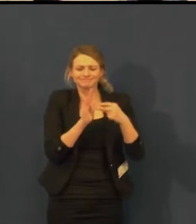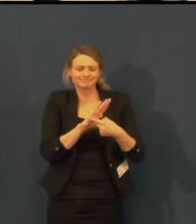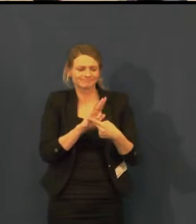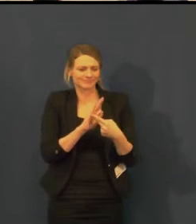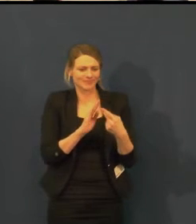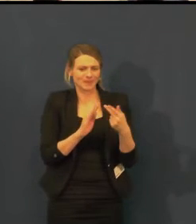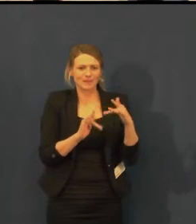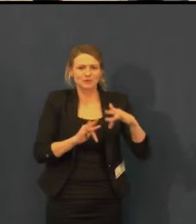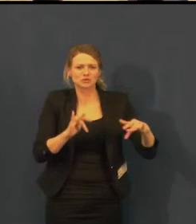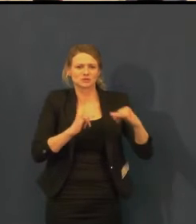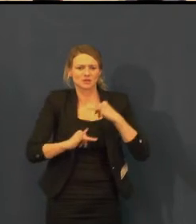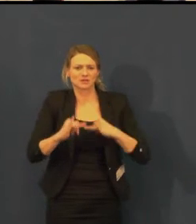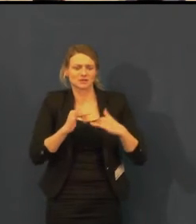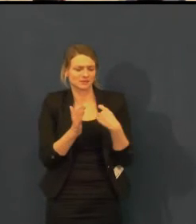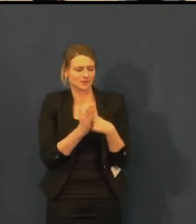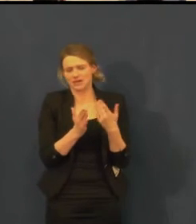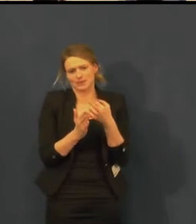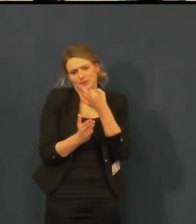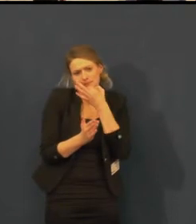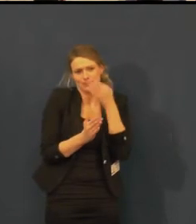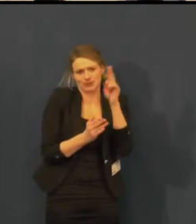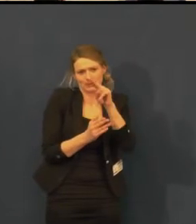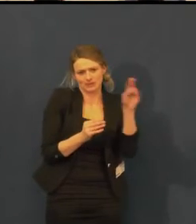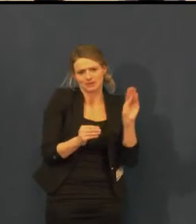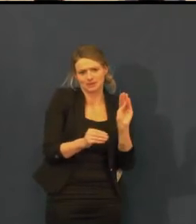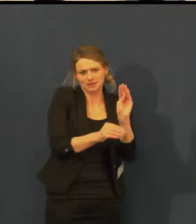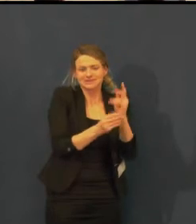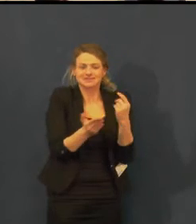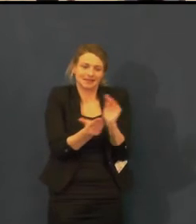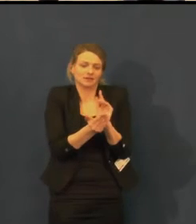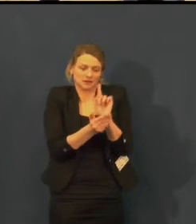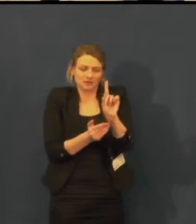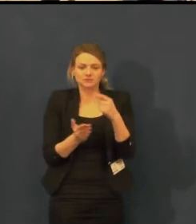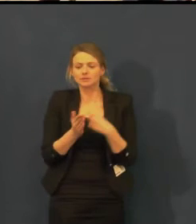Chceme se vylepšovat i technicky.